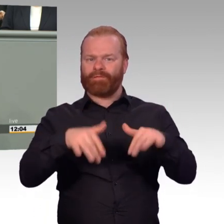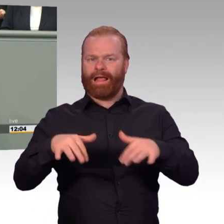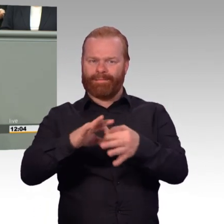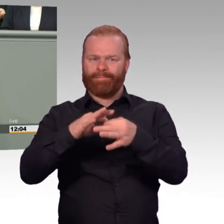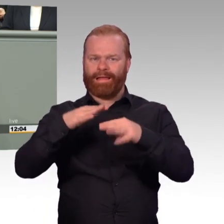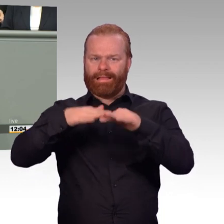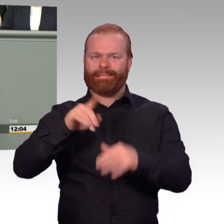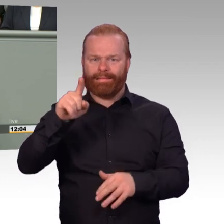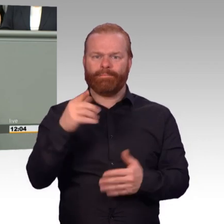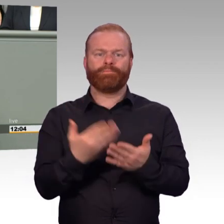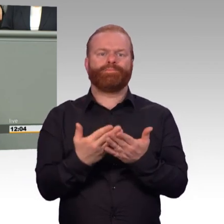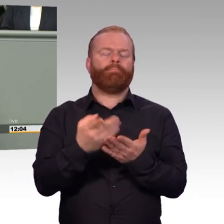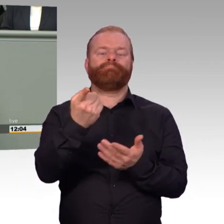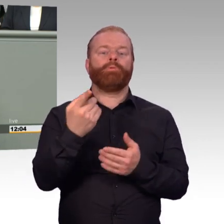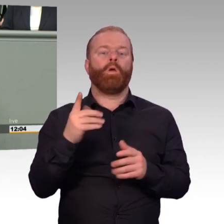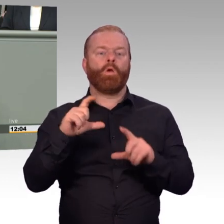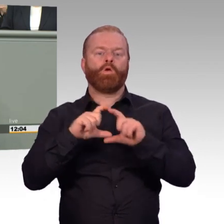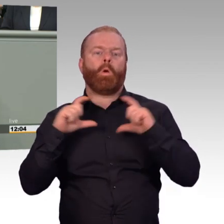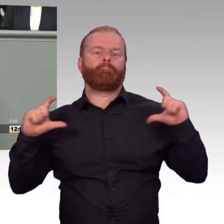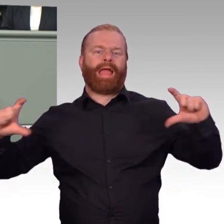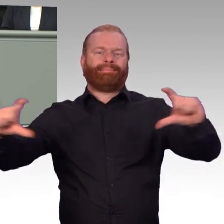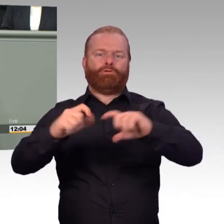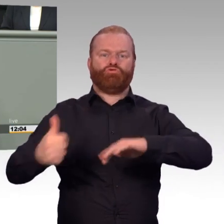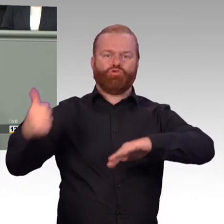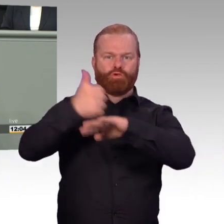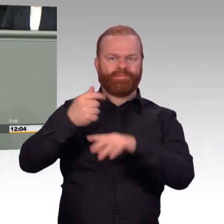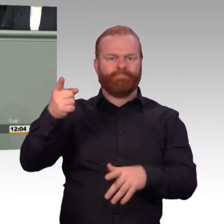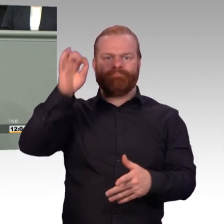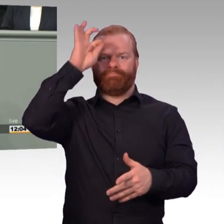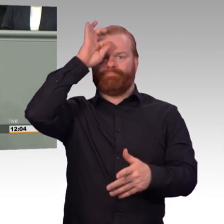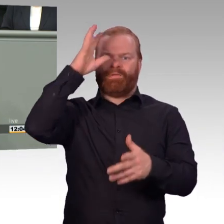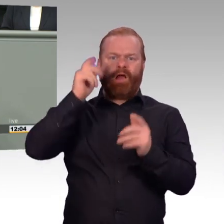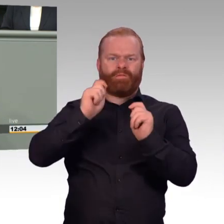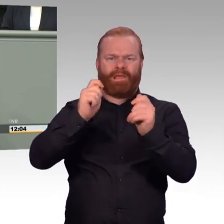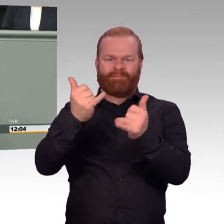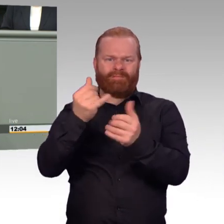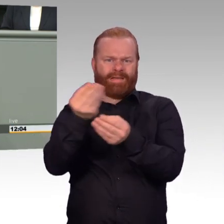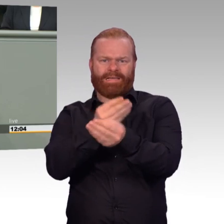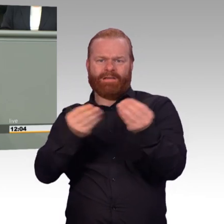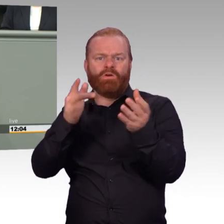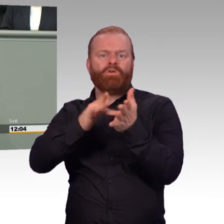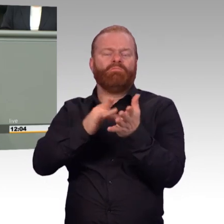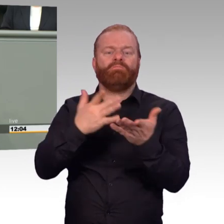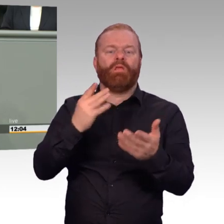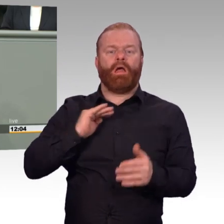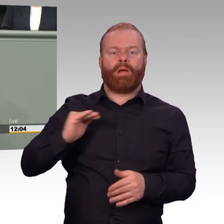nein, es geht einfach nur noch darum, dass ich pünktlich Dienstschluss habe. Eine Ausbildung wie das Nachtschießen ist nur noch unter den größten Mühen durchsetzbar.